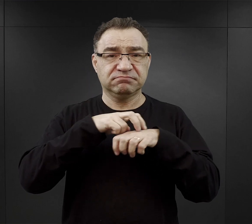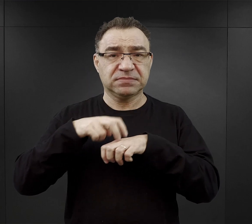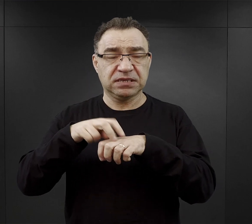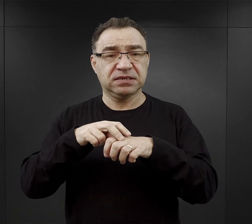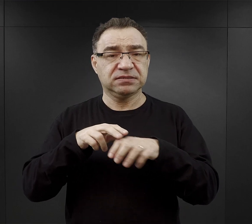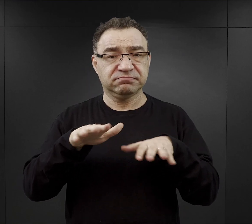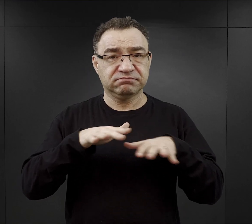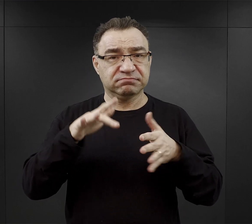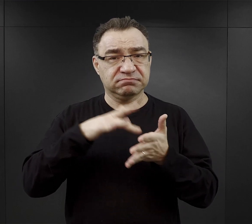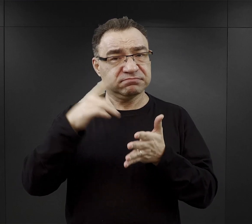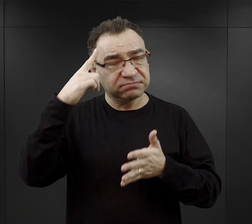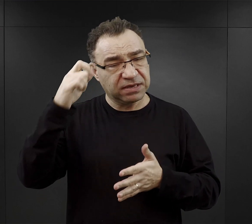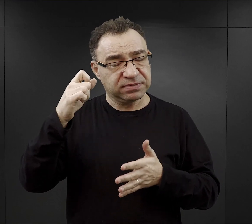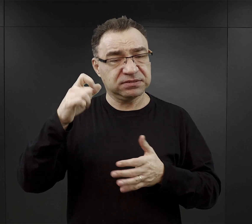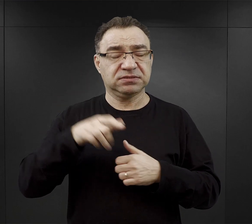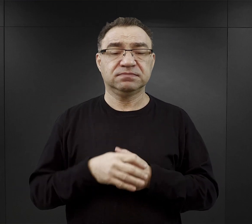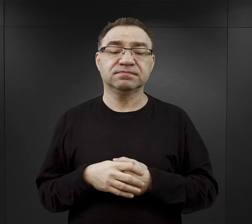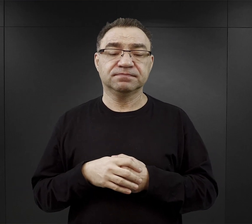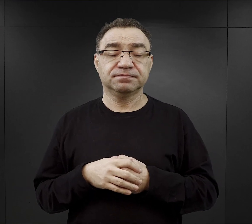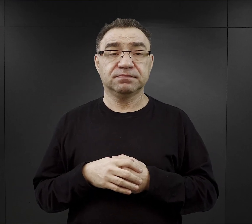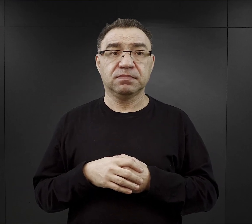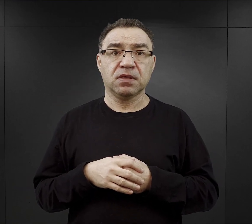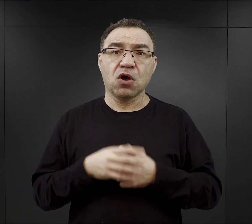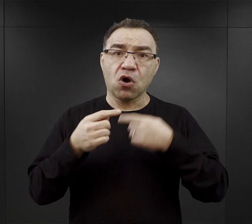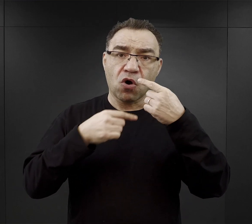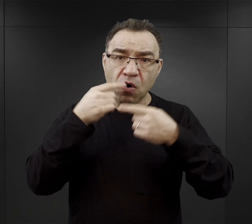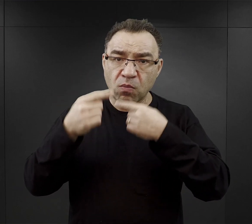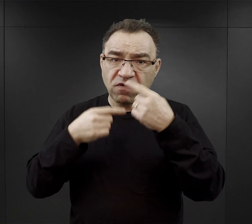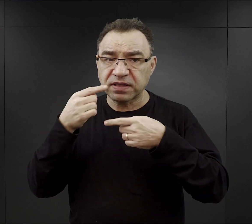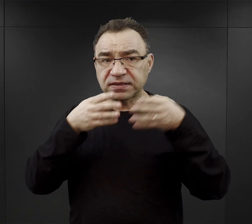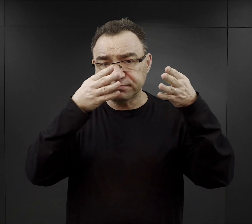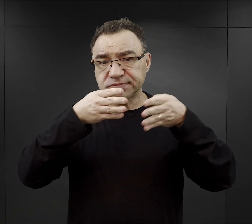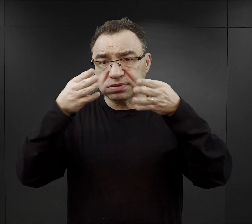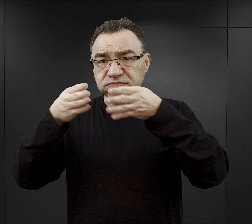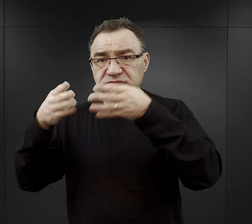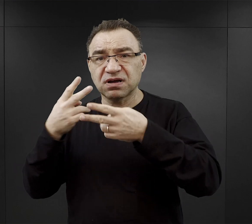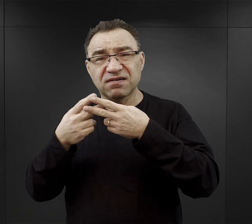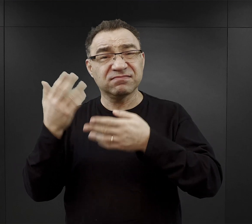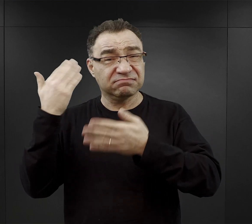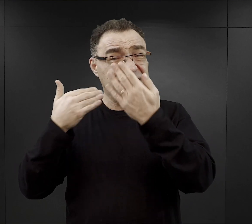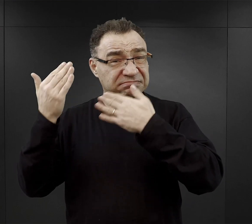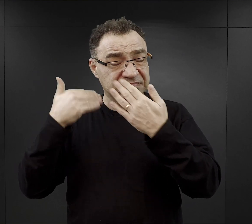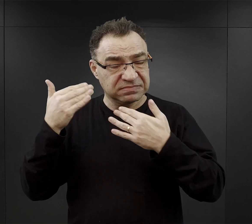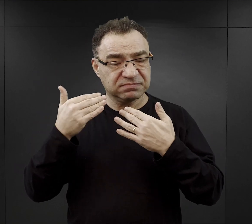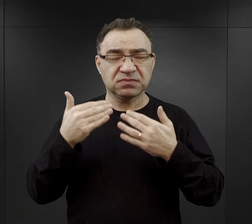W niemal wszystkich relacjach byłych więźniów obozu pojawia się wątek ogromnego głodu,